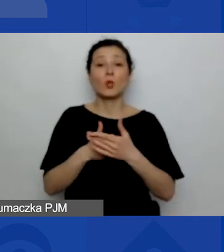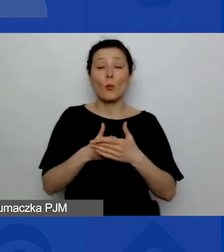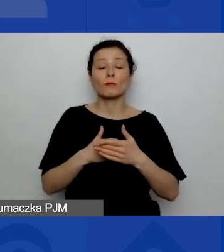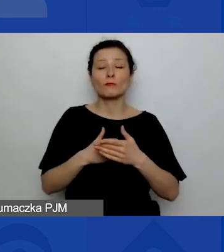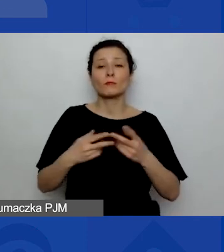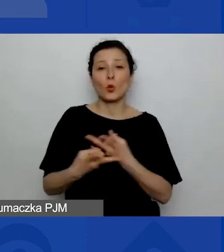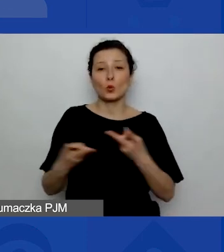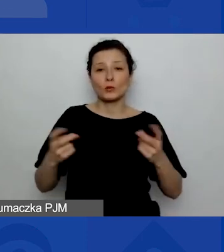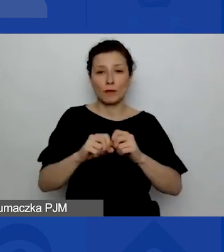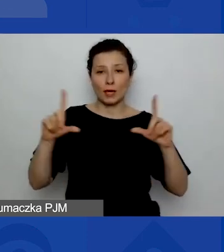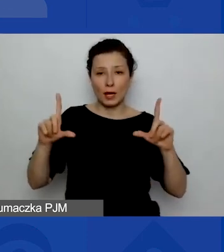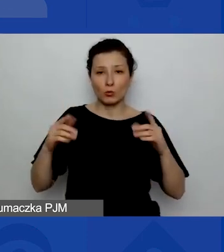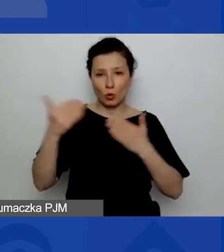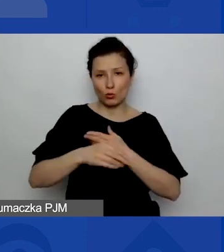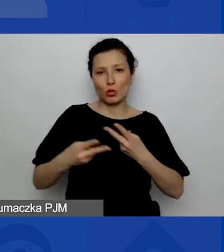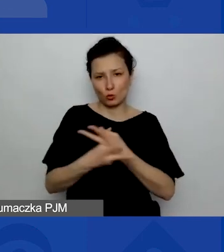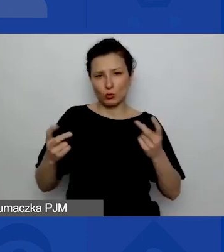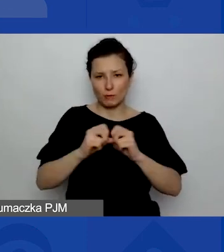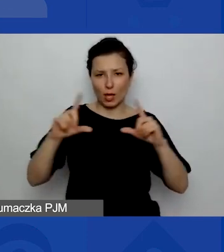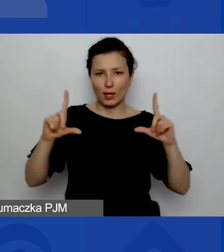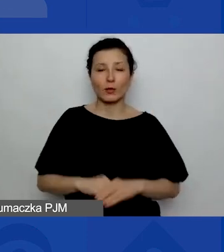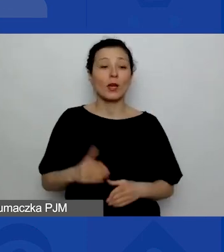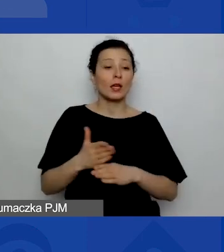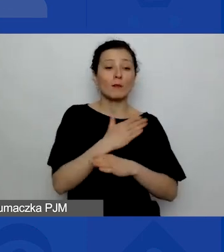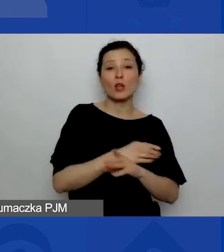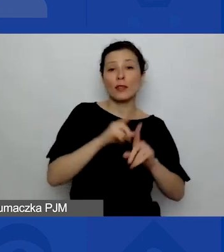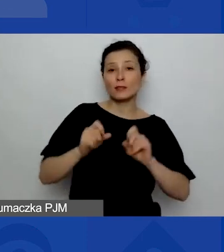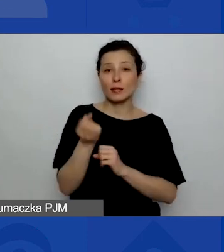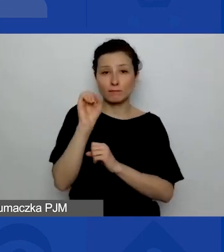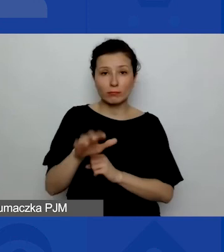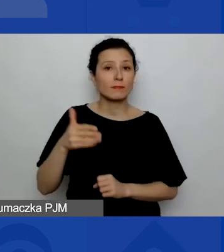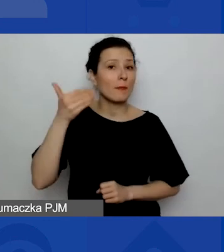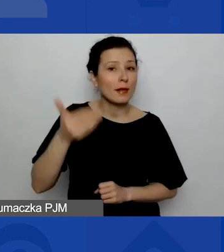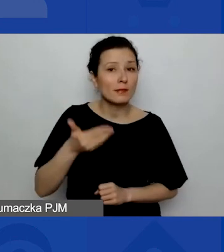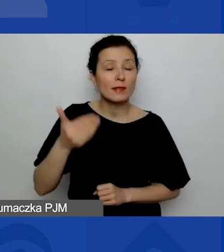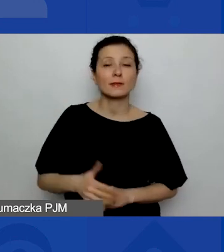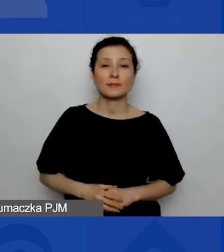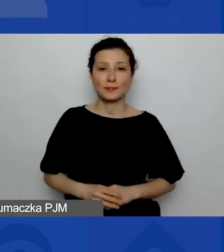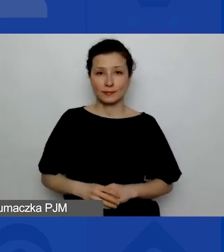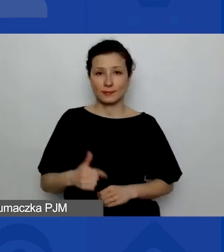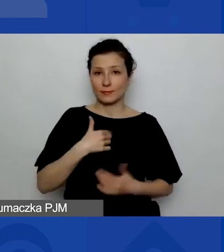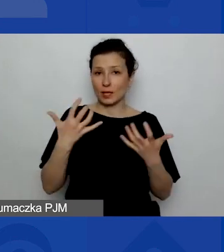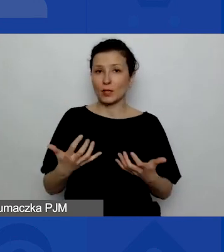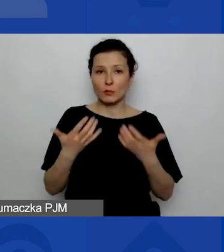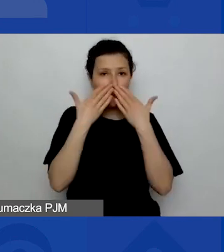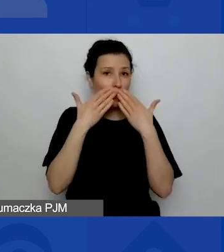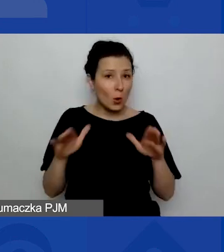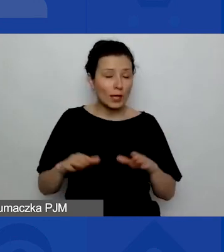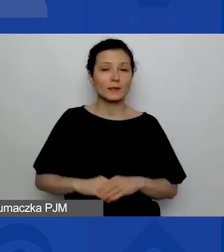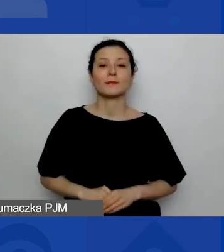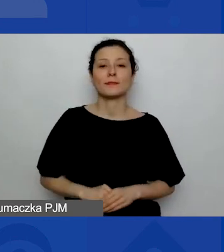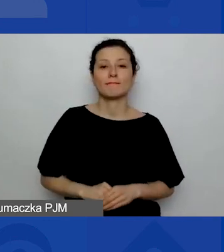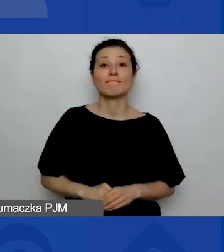Zanim przejdziemy do prezentacji, chciałam pokazać państwu ankietę,